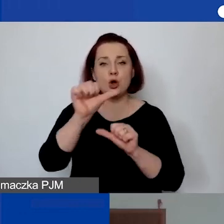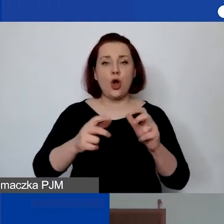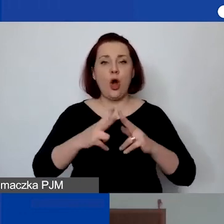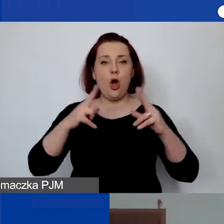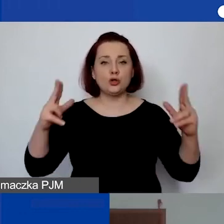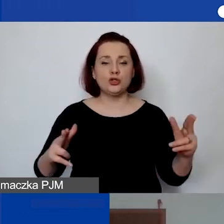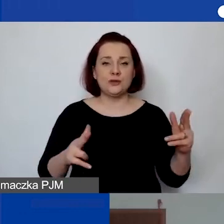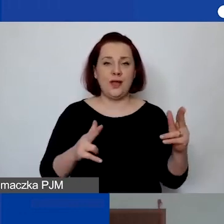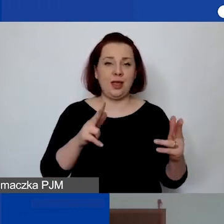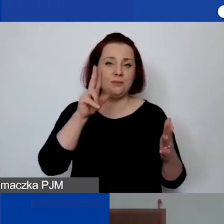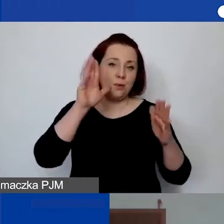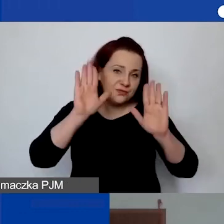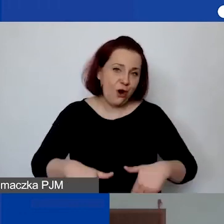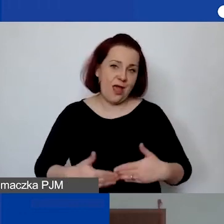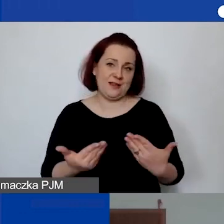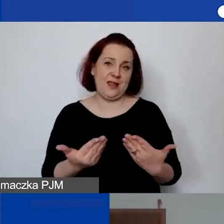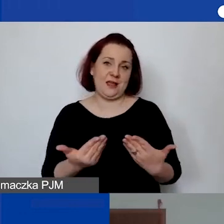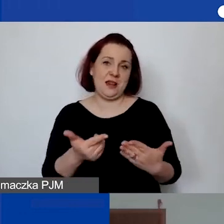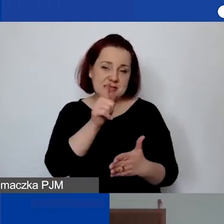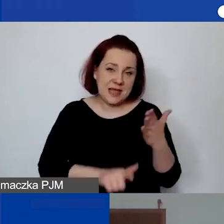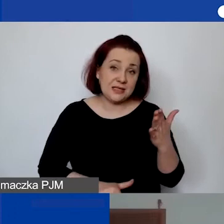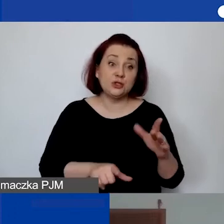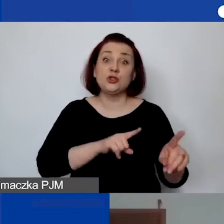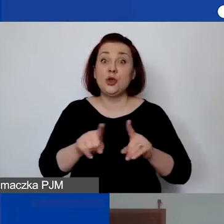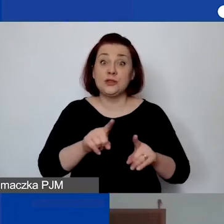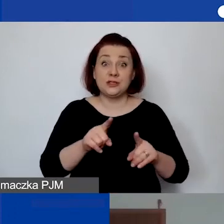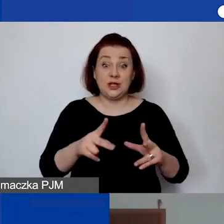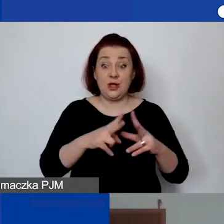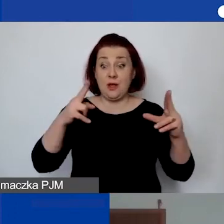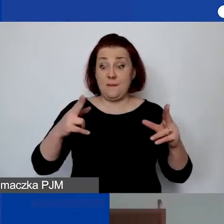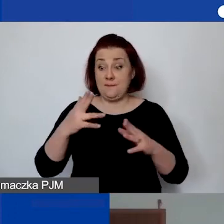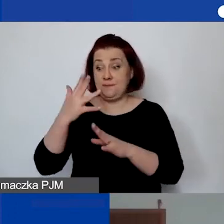Czy to oznacza, że w takim przypadku trzeba przez pięć lat po projekcie płacić za to?".